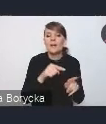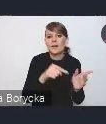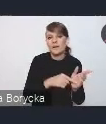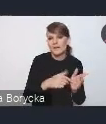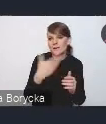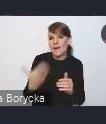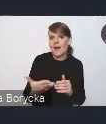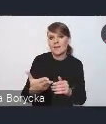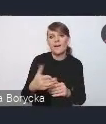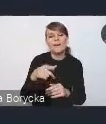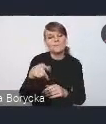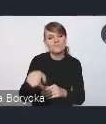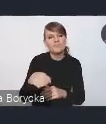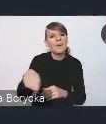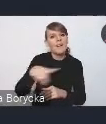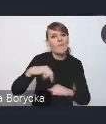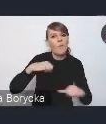i w takie możliwości do sprawczego działania